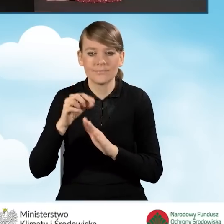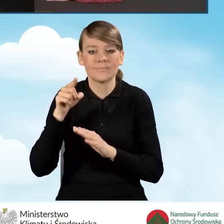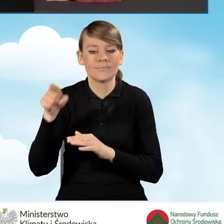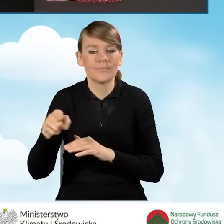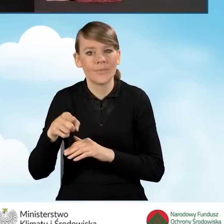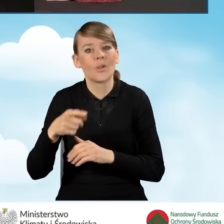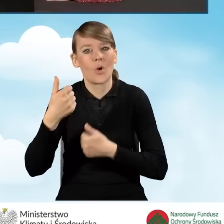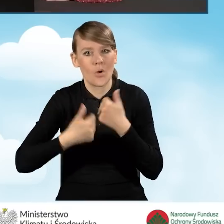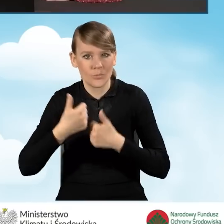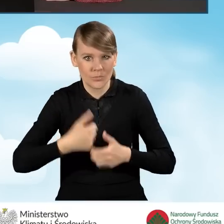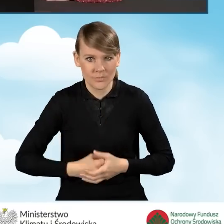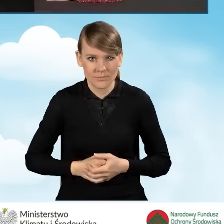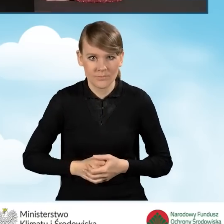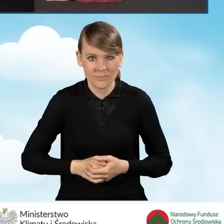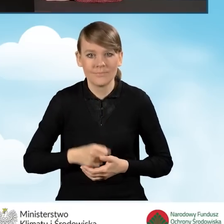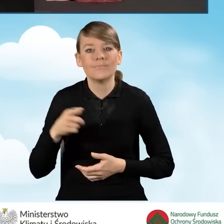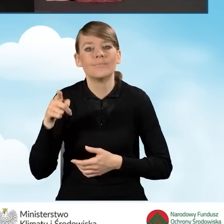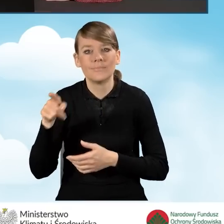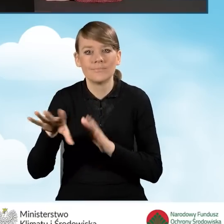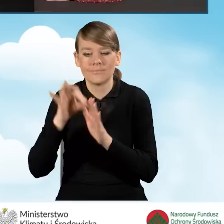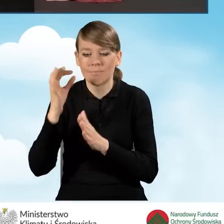W tym przypadku wybieramy wniosek o dofinansowanie.